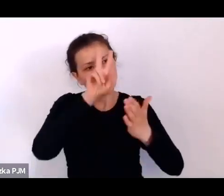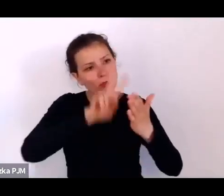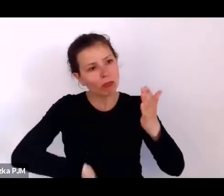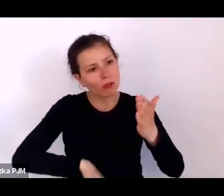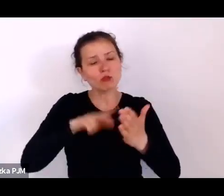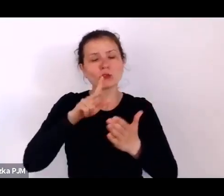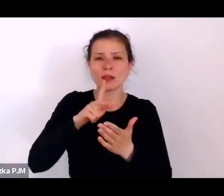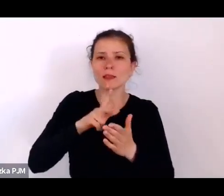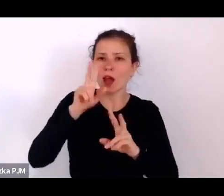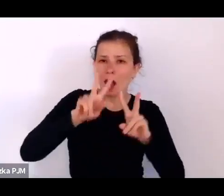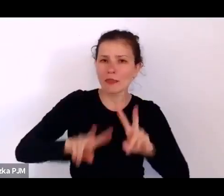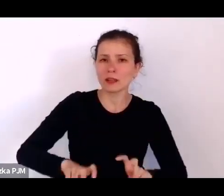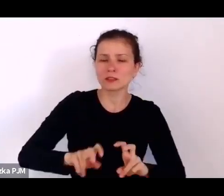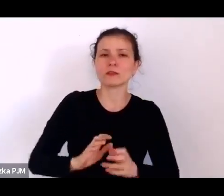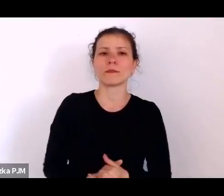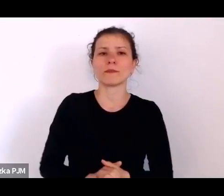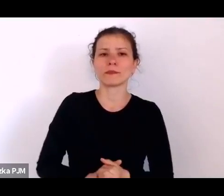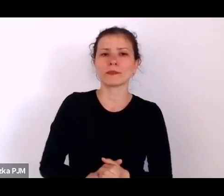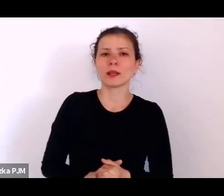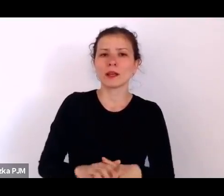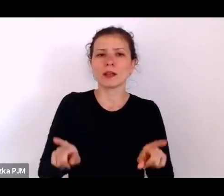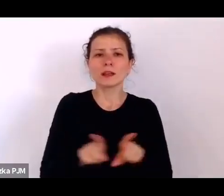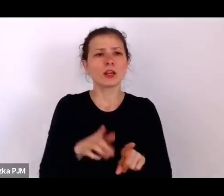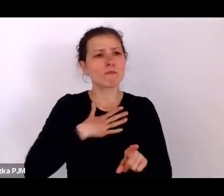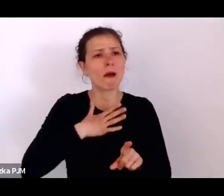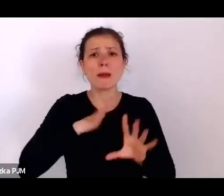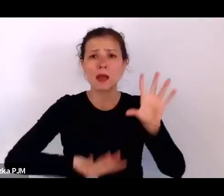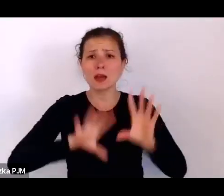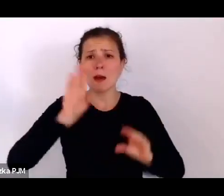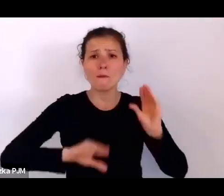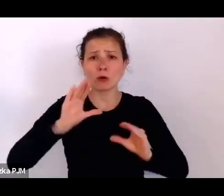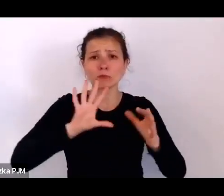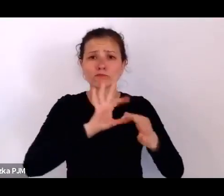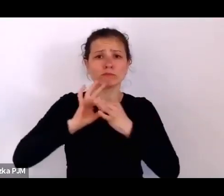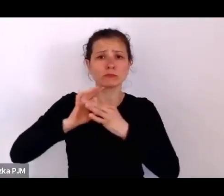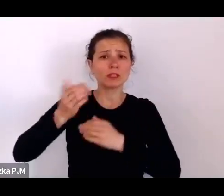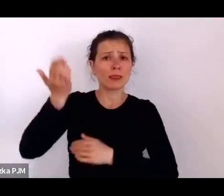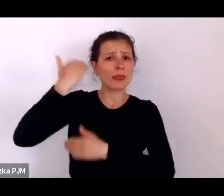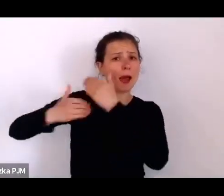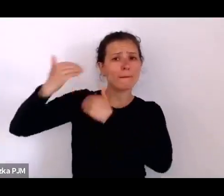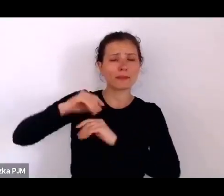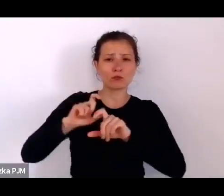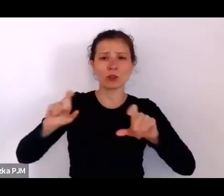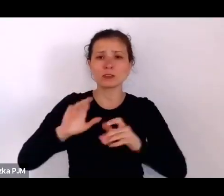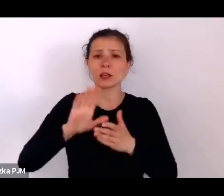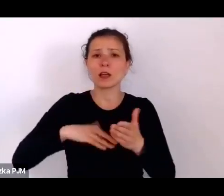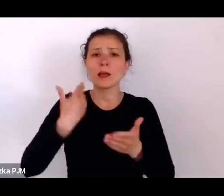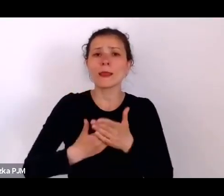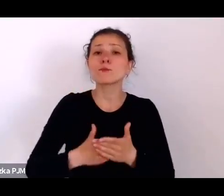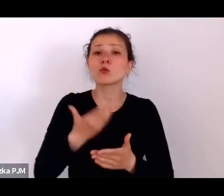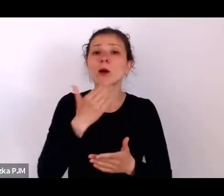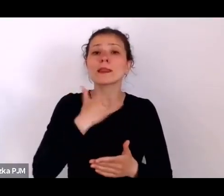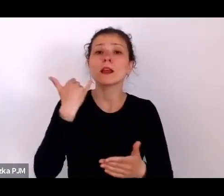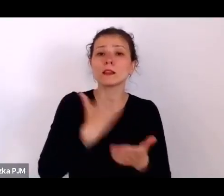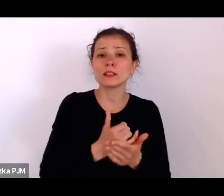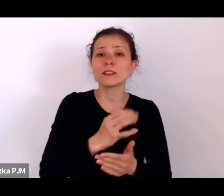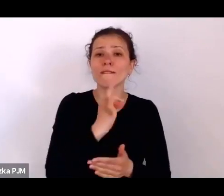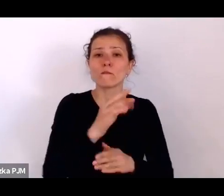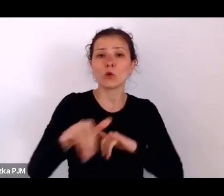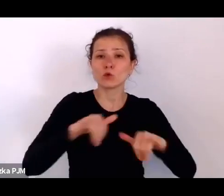Mamy też raporty z tamtego czasu, np. depesze Rządu Francuskiego do Warszawy